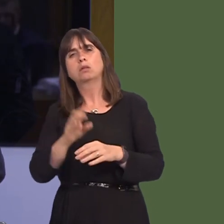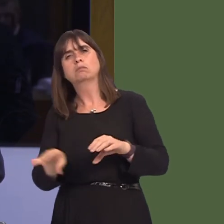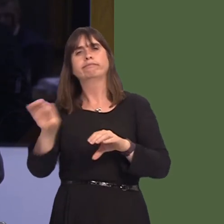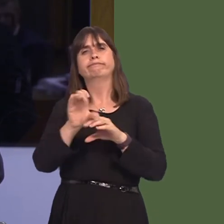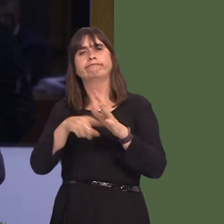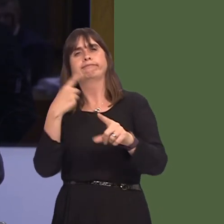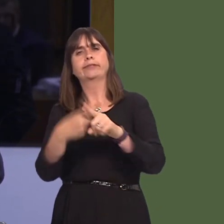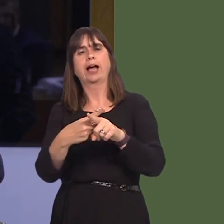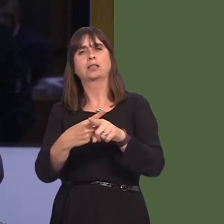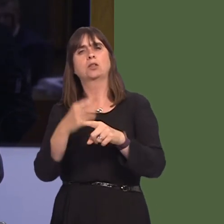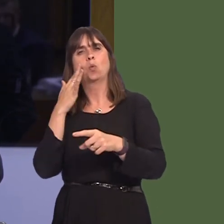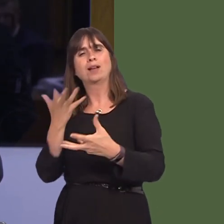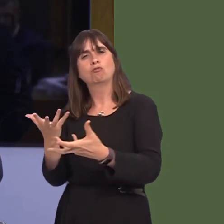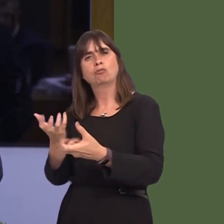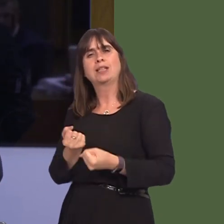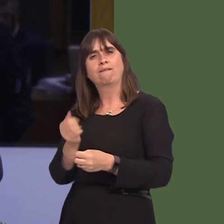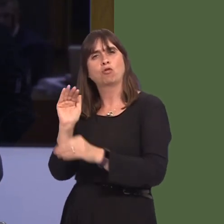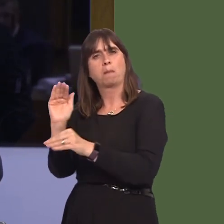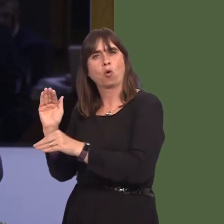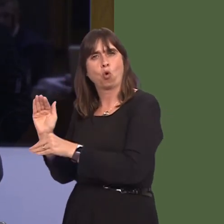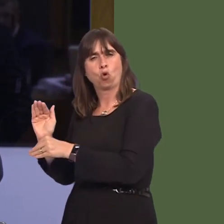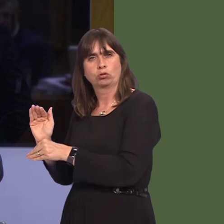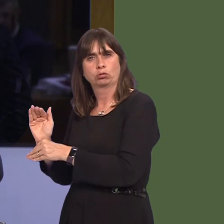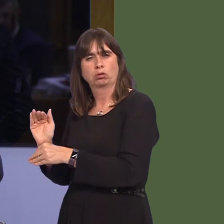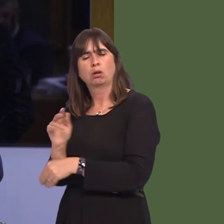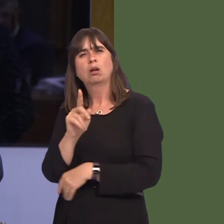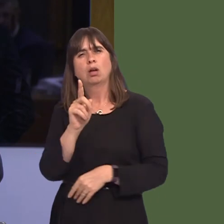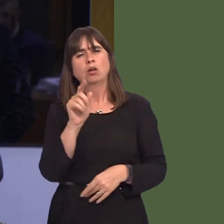not putóon goods coming into the country, but, First Minister, you made it clear earlier